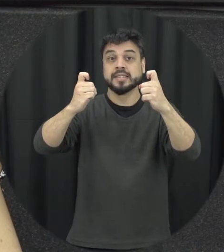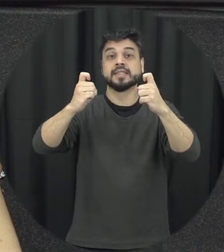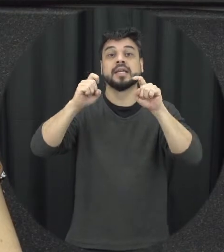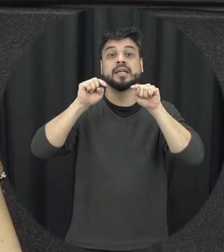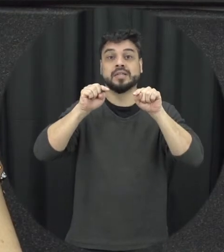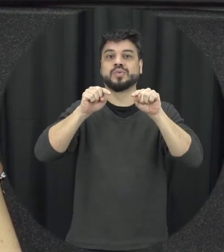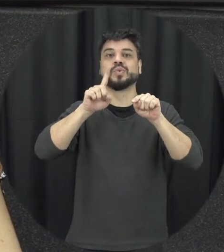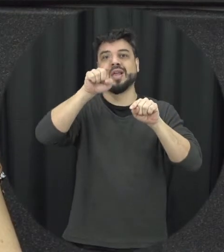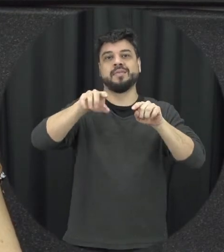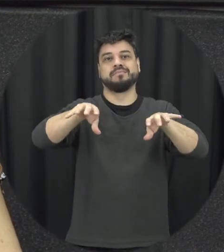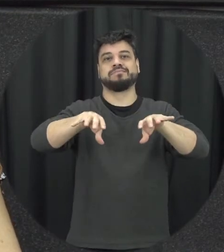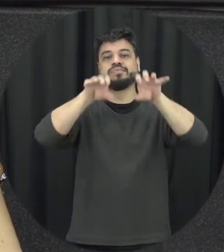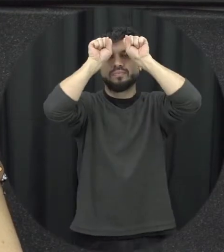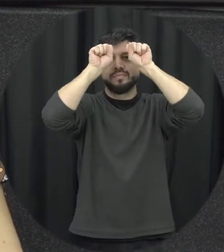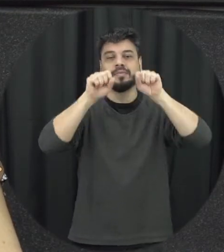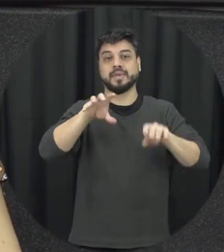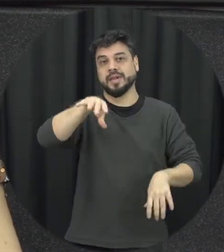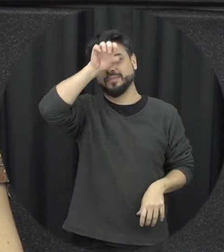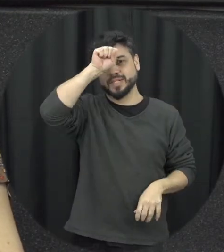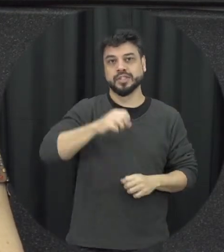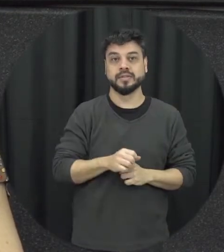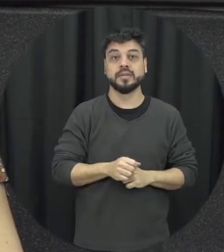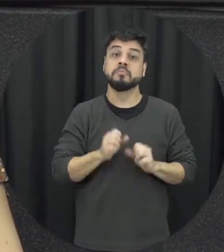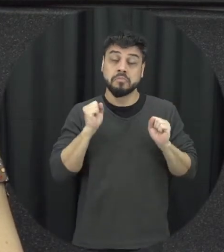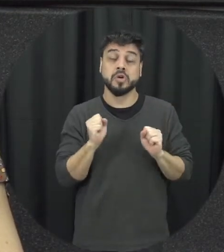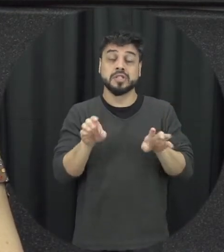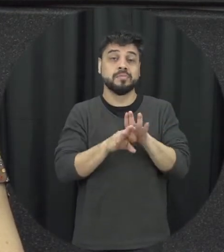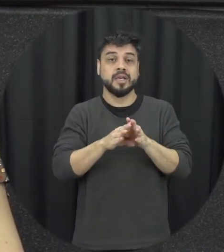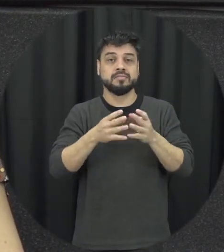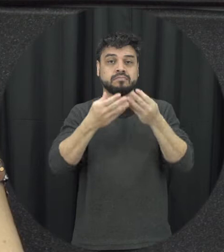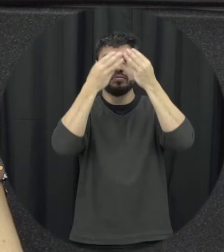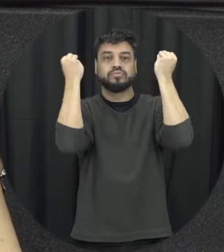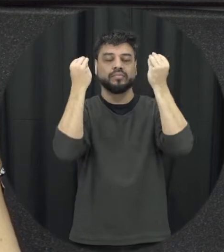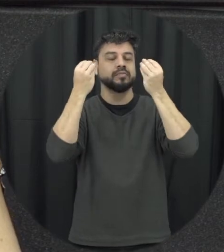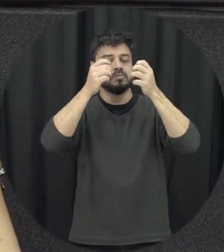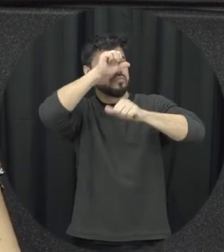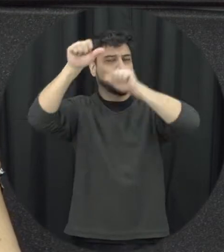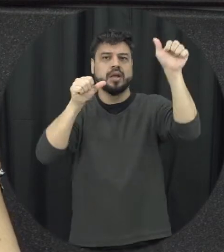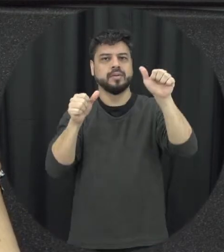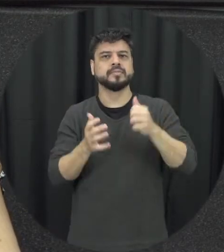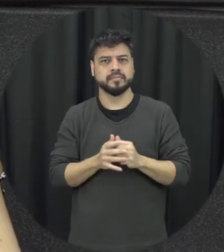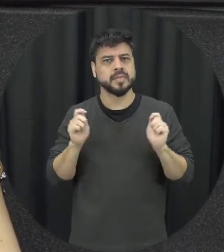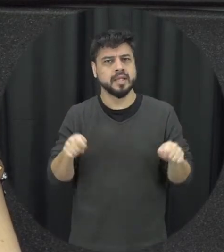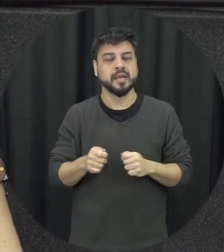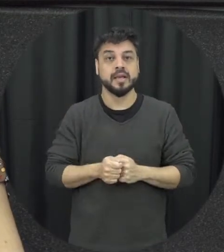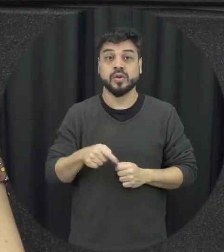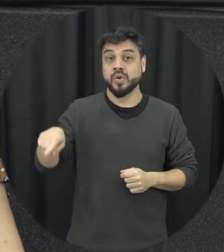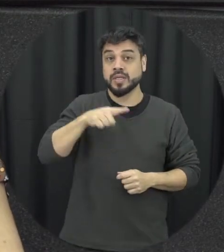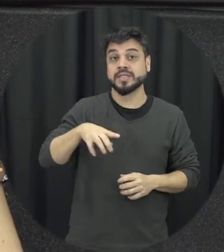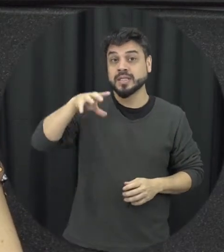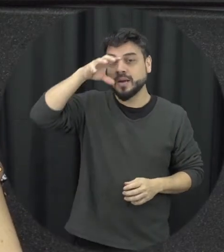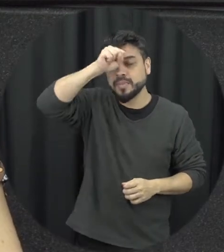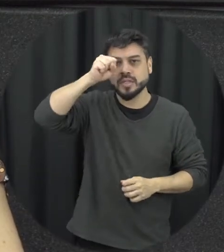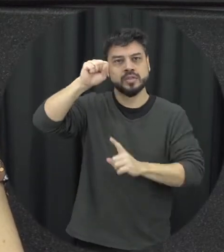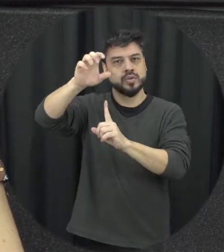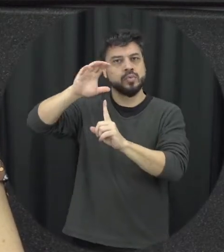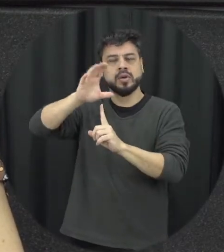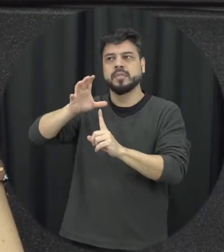na mesma forma que a gente pode desaprender lá então a gente aprende comportamento violento vendo